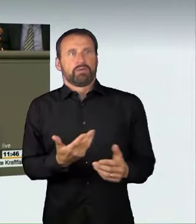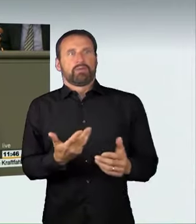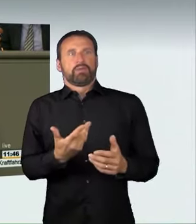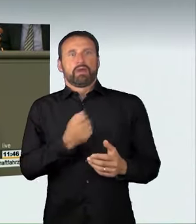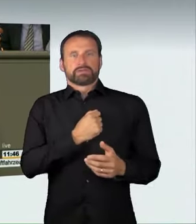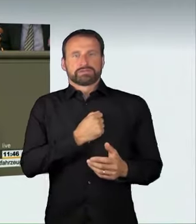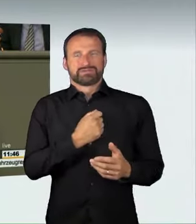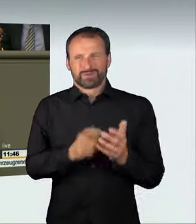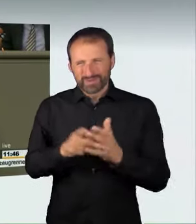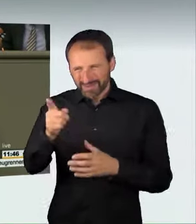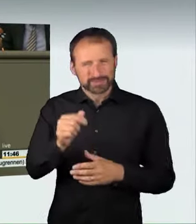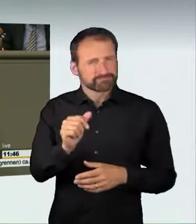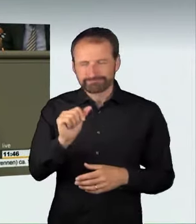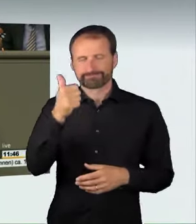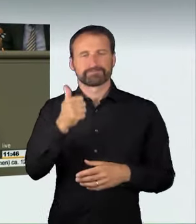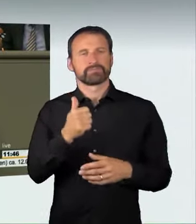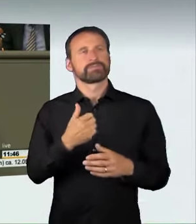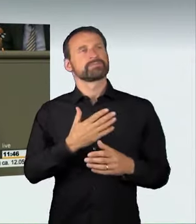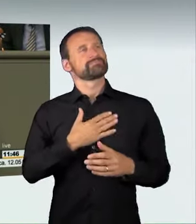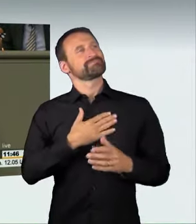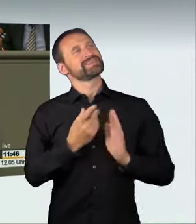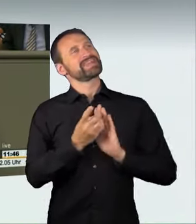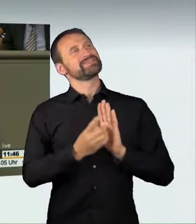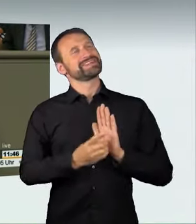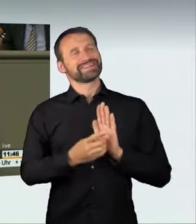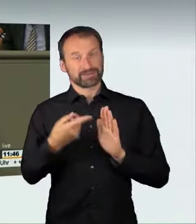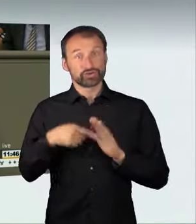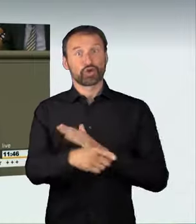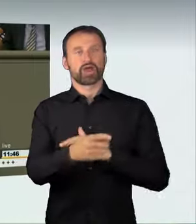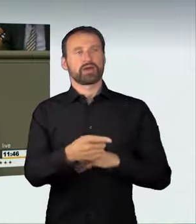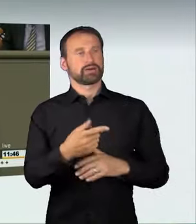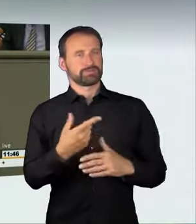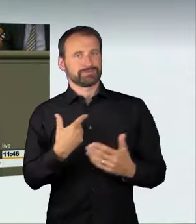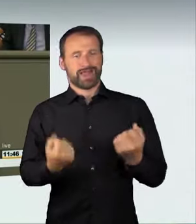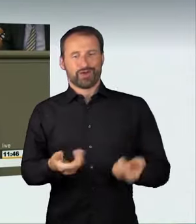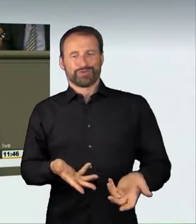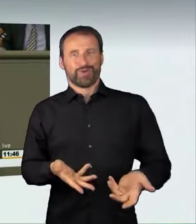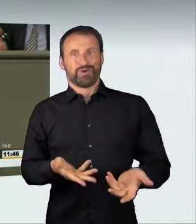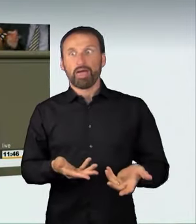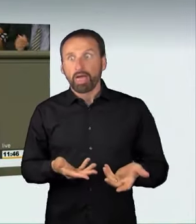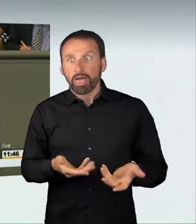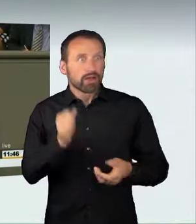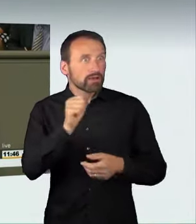eine besondere Abschreckungswirkung entsteht. Wir haben darüber intensiv diskutiert.